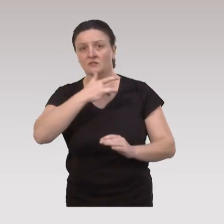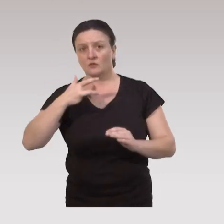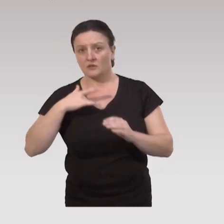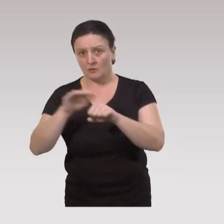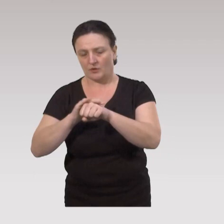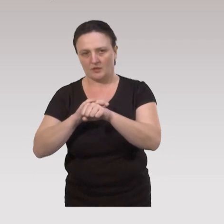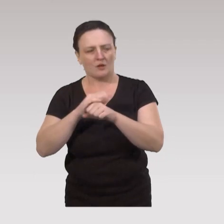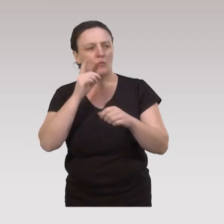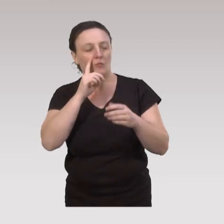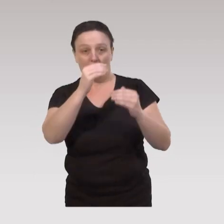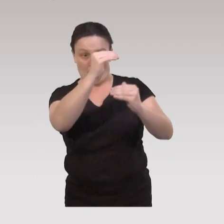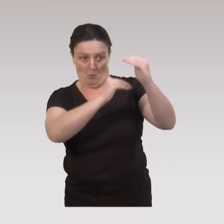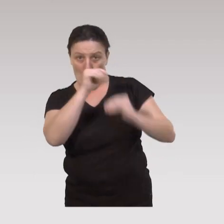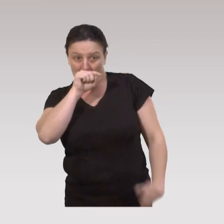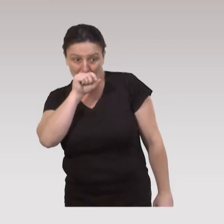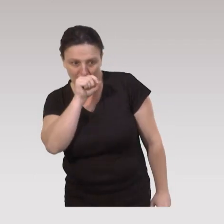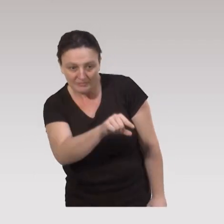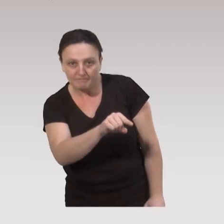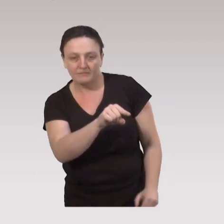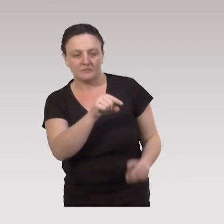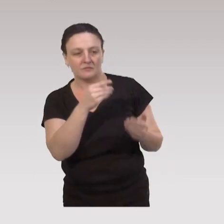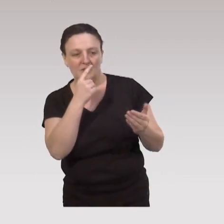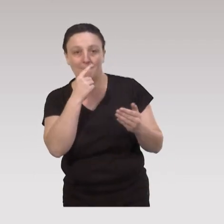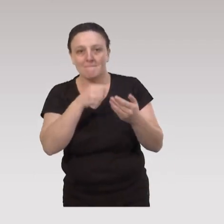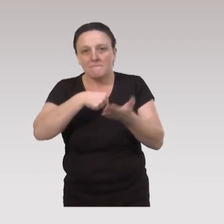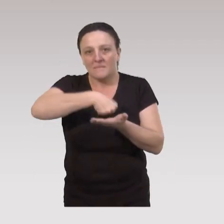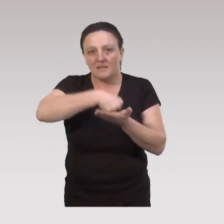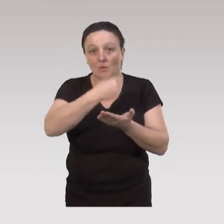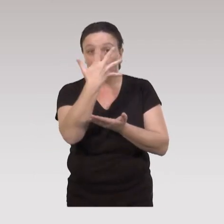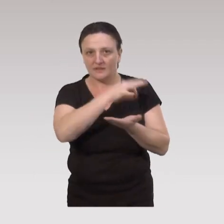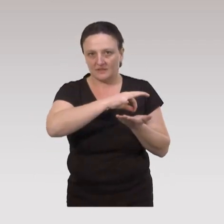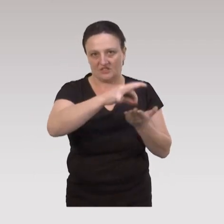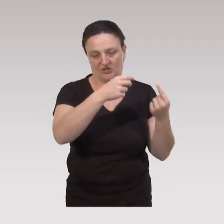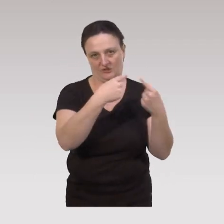de manière à ce que ce programme ait donc au moins 5 types de stratégies,